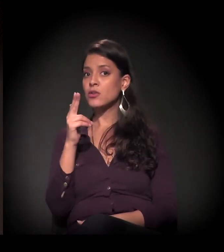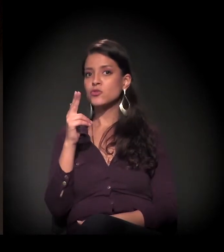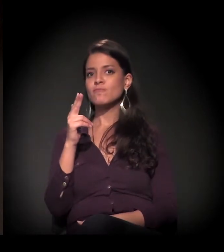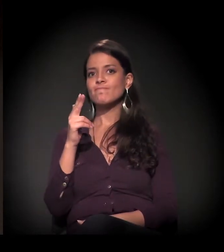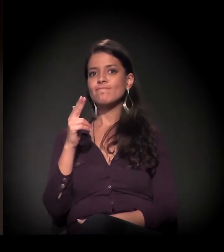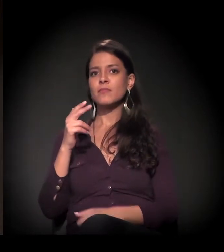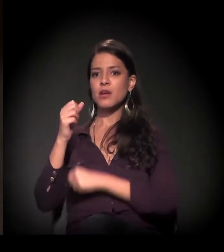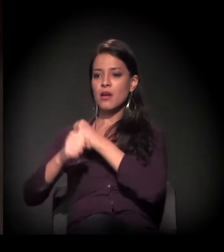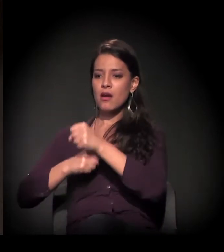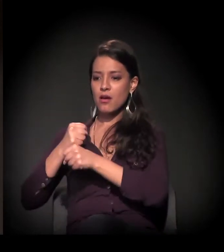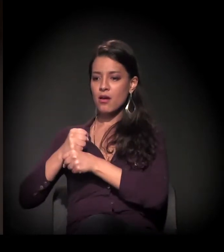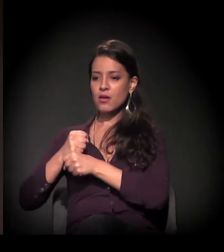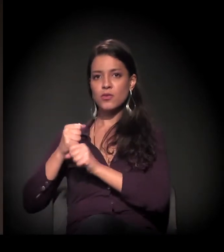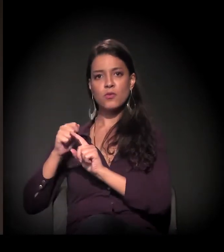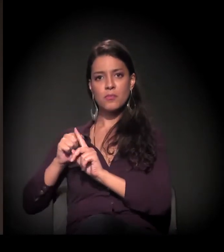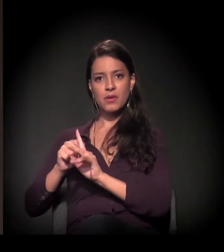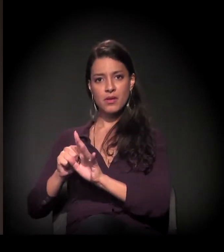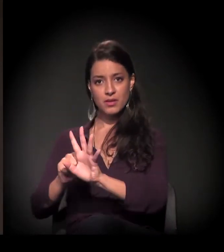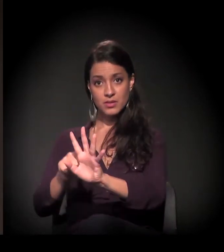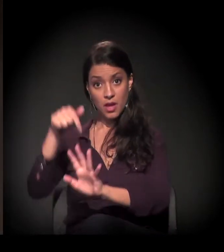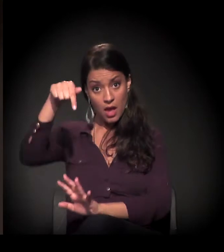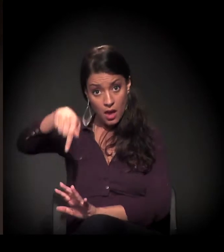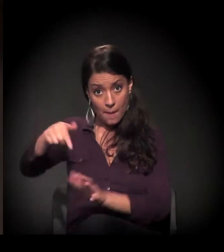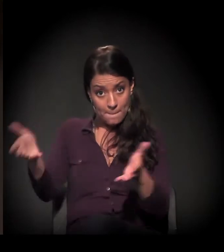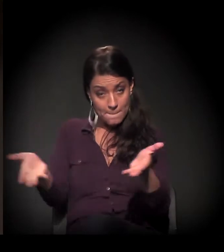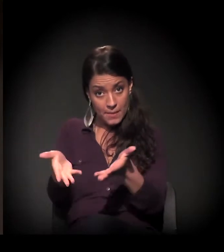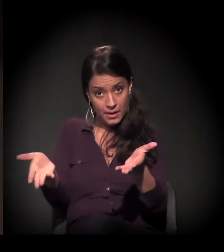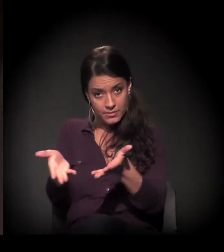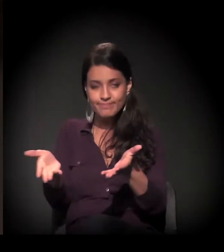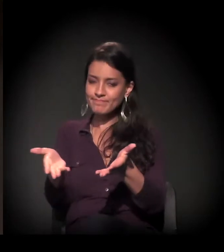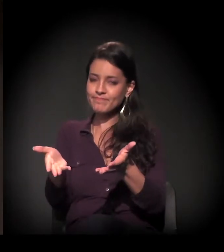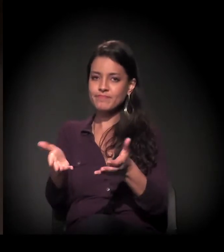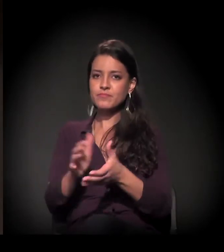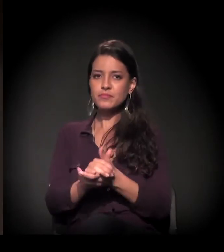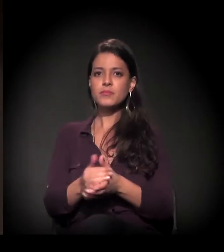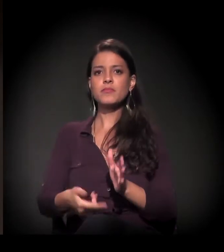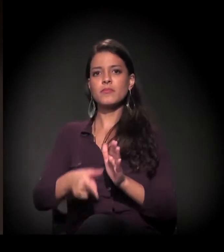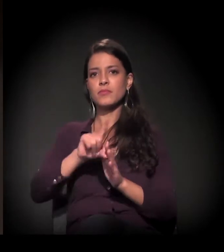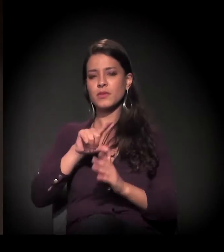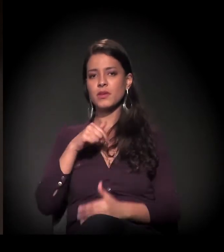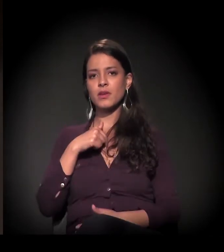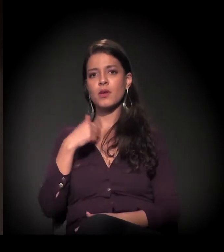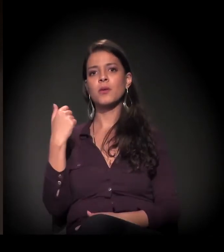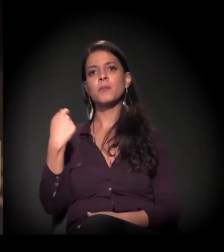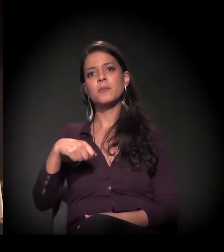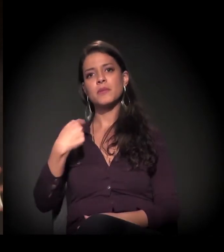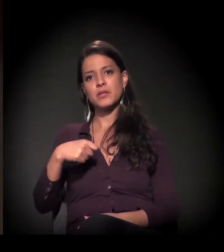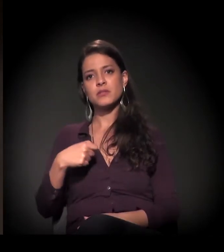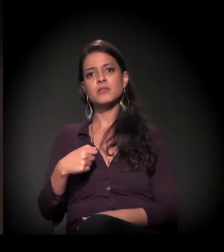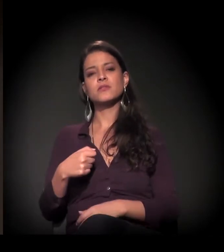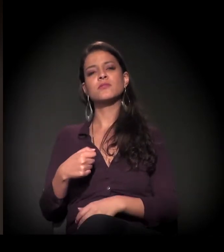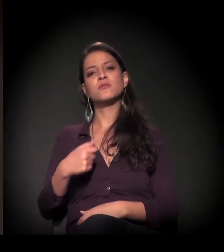Para quem não conhece o proposta do Brechas Urbanas... Bom, antes de mais nada, eu preciso fazer o meu “spoiler” aqui: